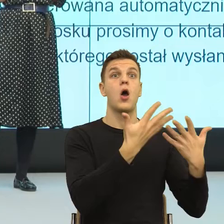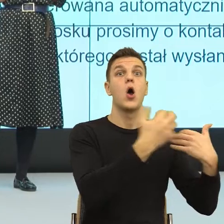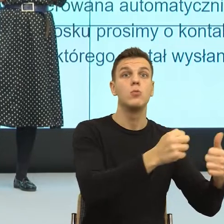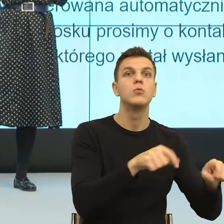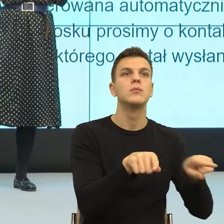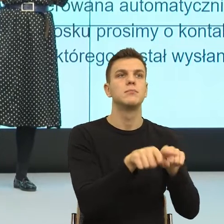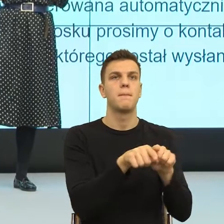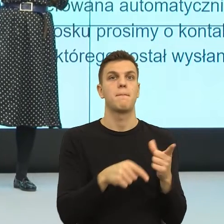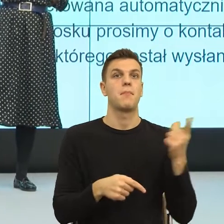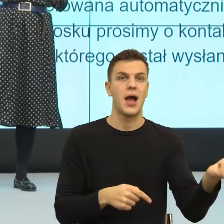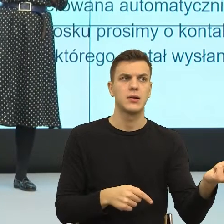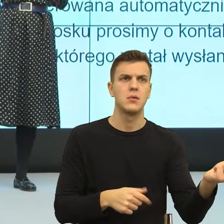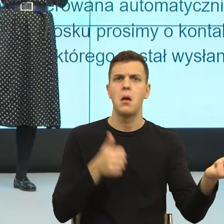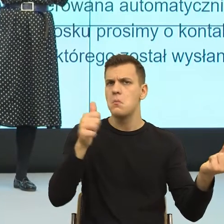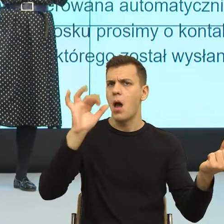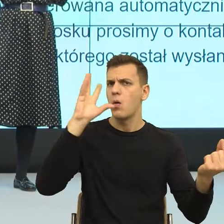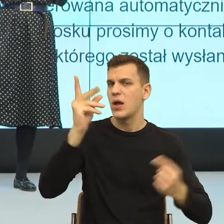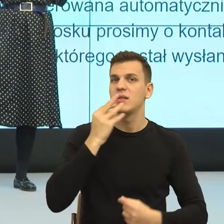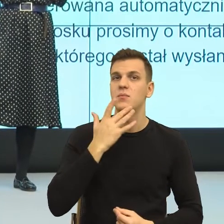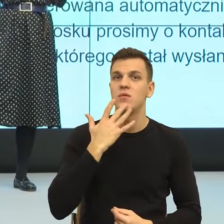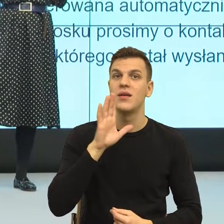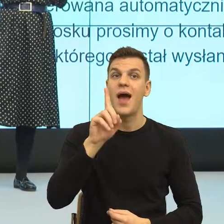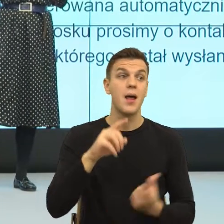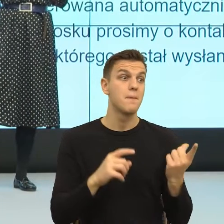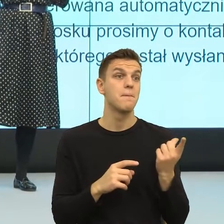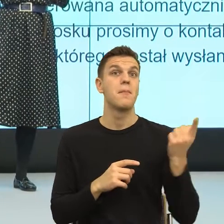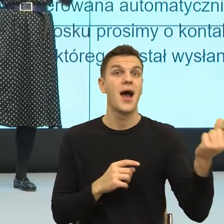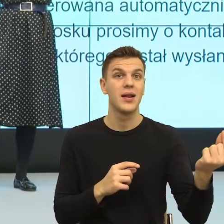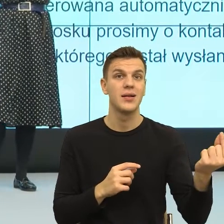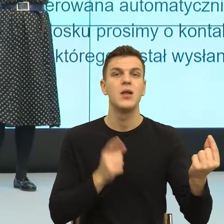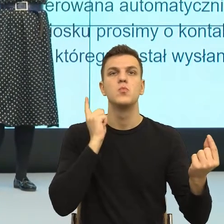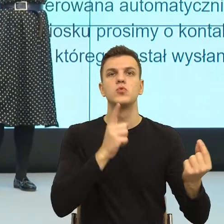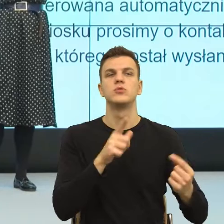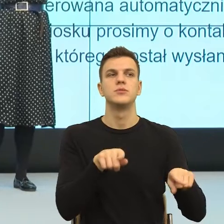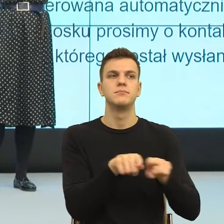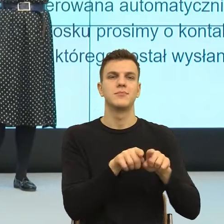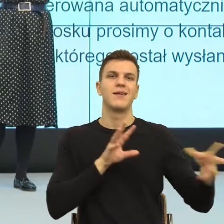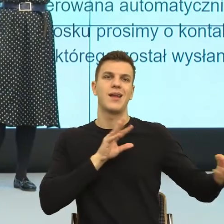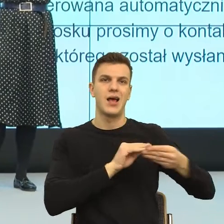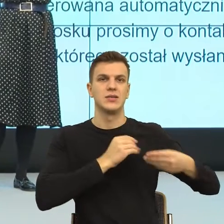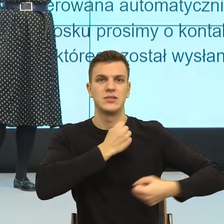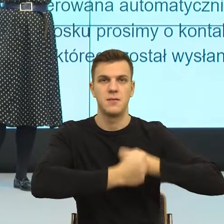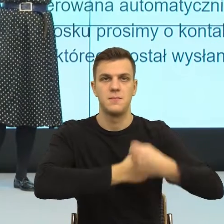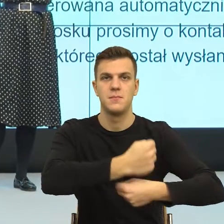Tylko partnerstwo zakłada symetrię, to znaczy partnerstwo, gdybym to miała pokazać gestem zakłada, że jesteśmy równi.